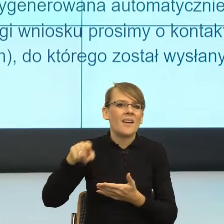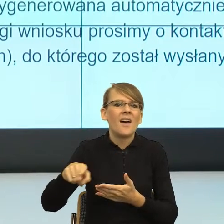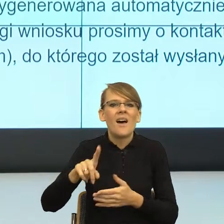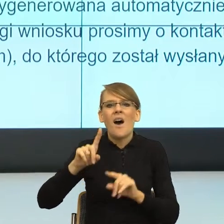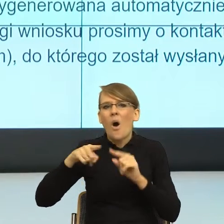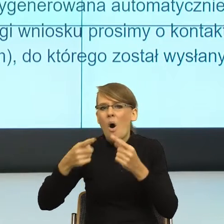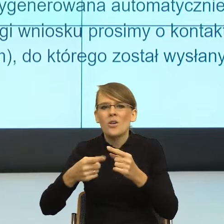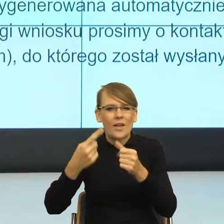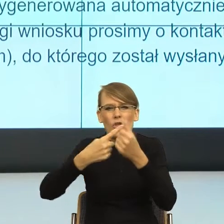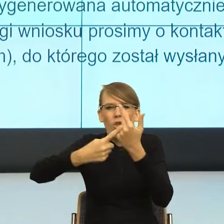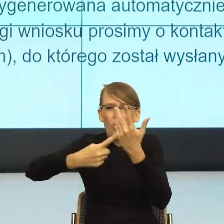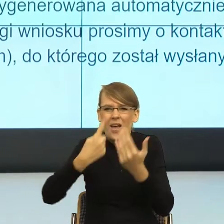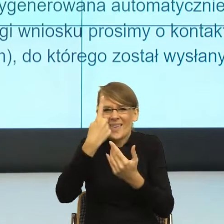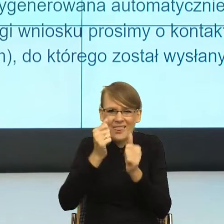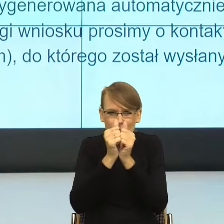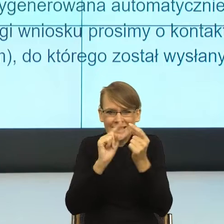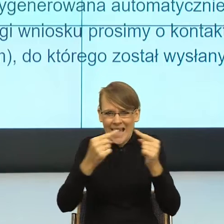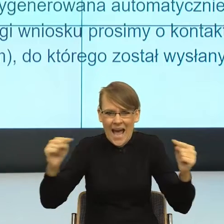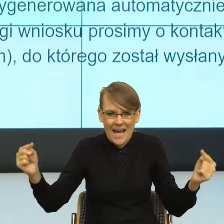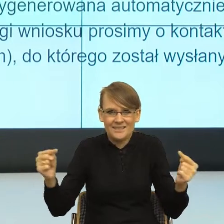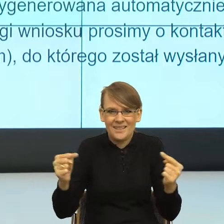jest informacją w tym momencie po prostu nadmierną, zbędną.